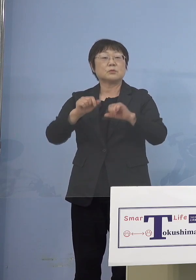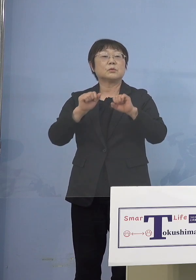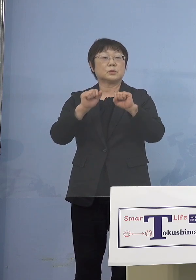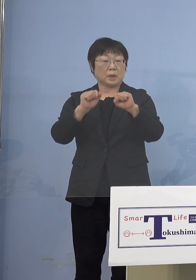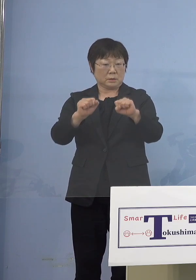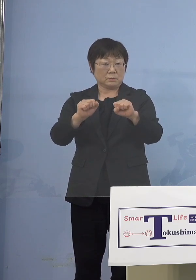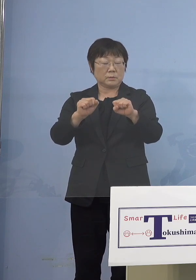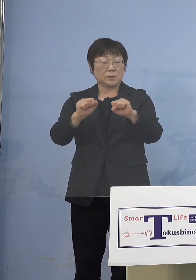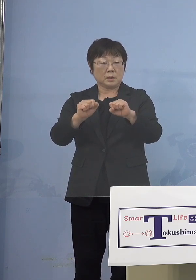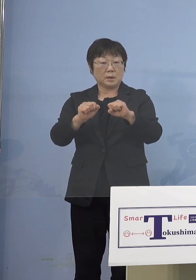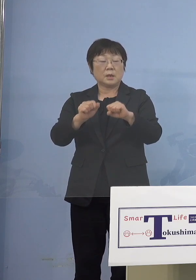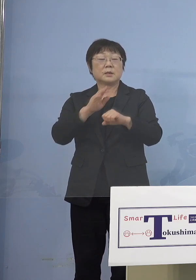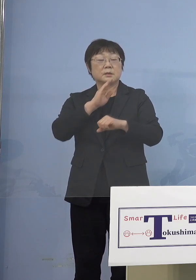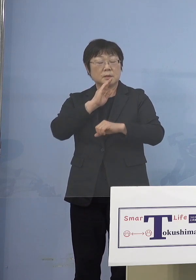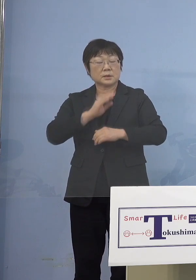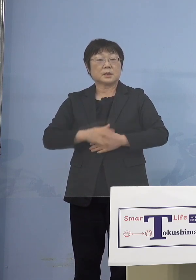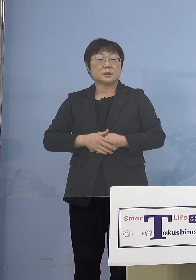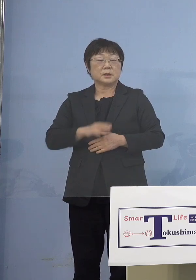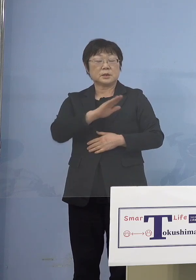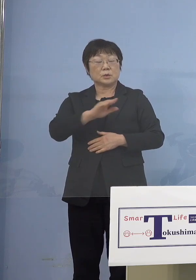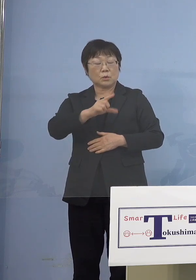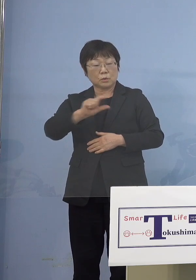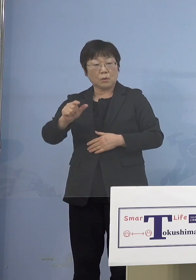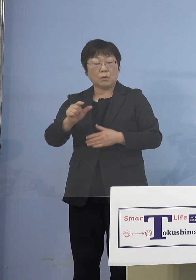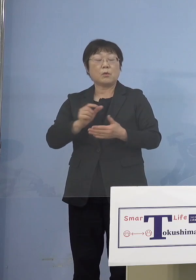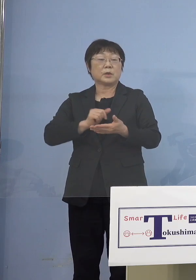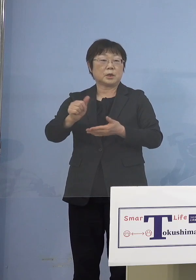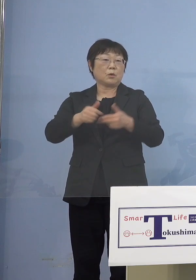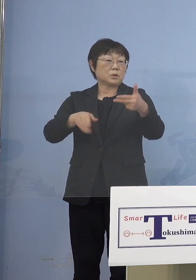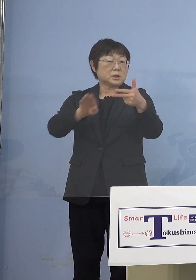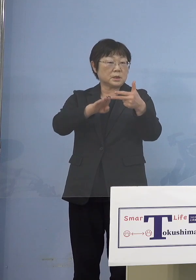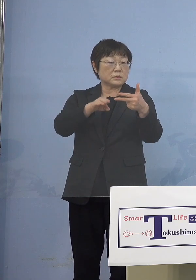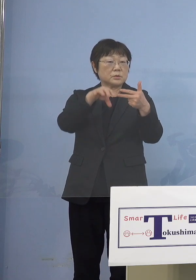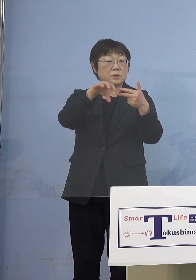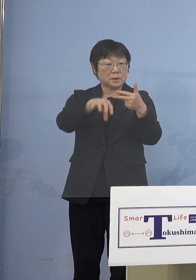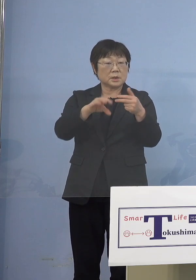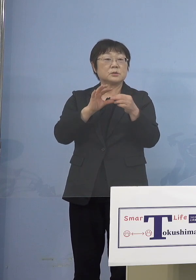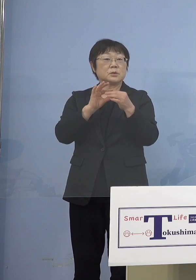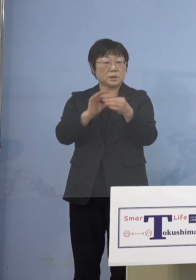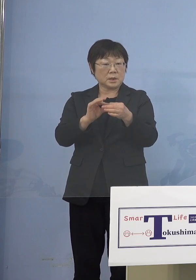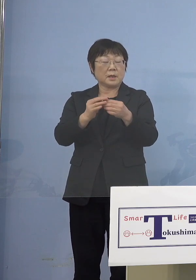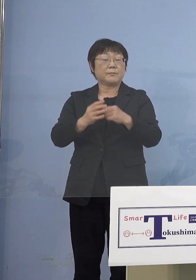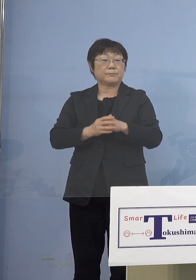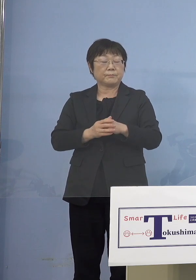確かにこの児童等利用施設 こうしたところで登園自粛であるとか